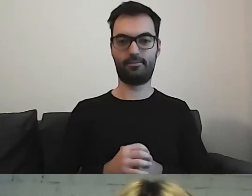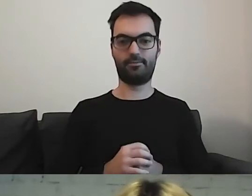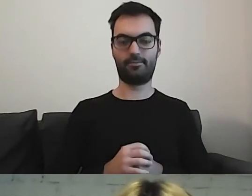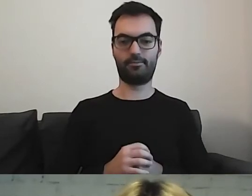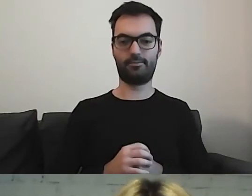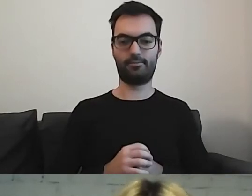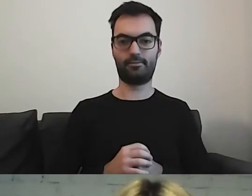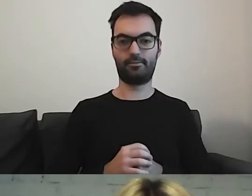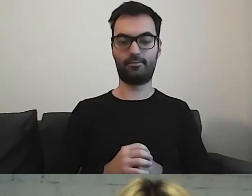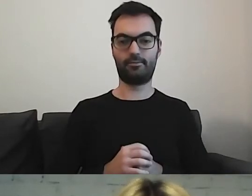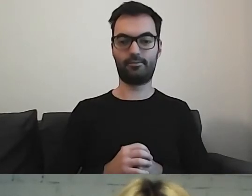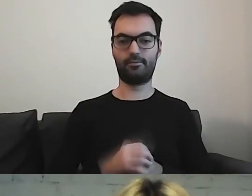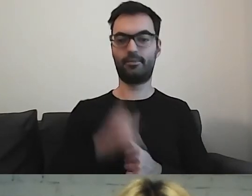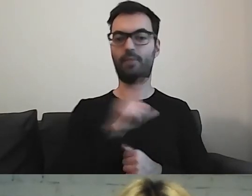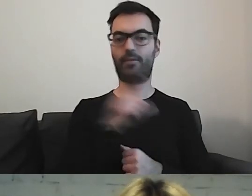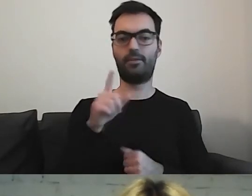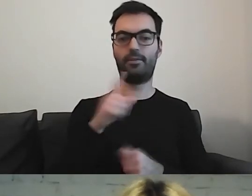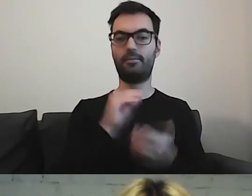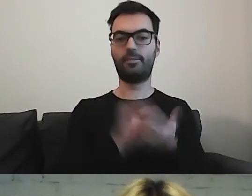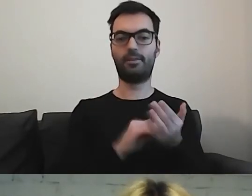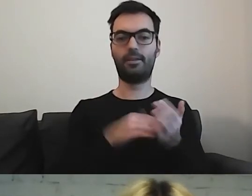MAŁGORZATA: Paweł pisze o wstępie Orzeszkowej.